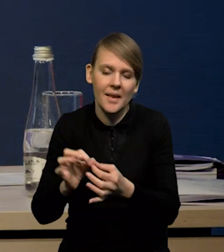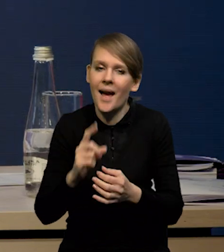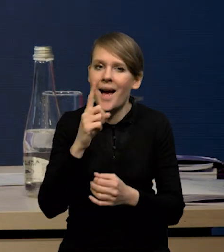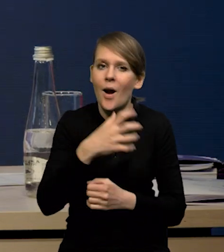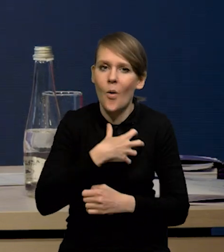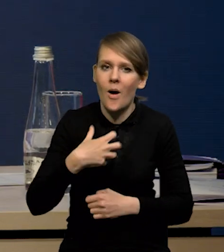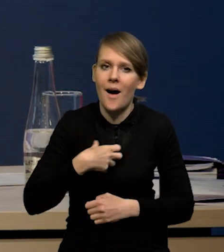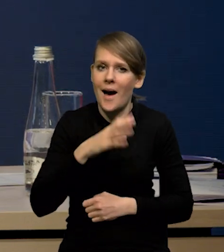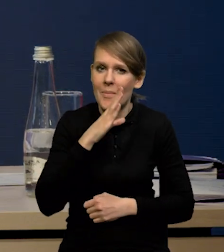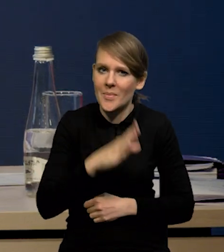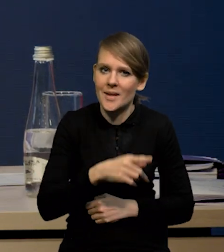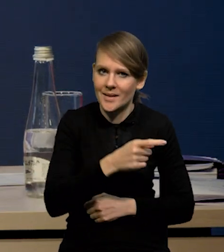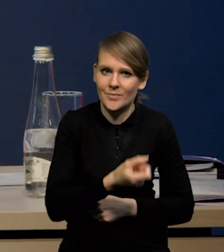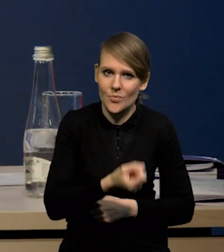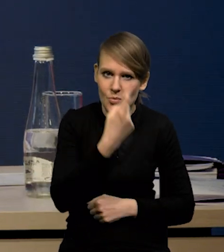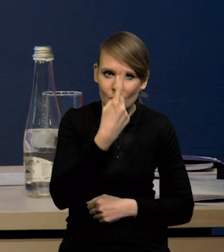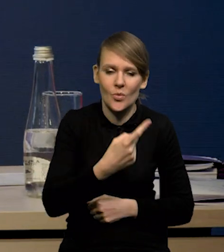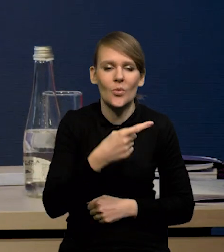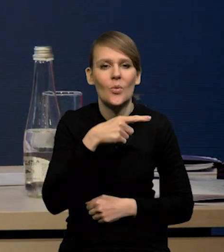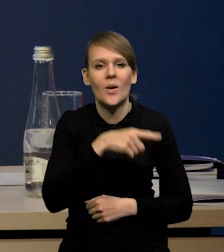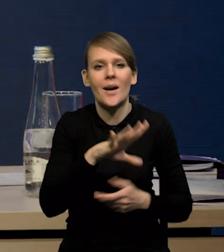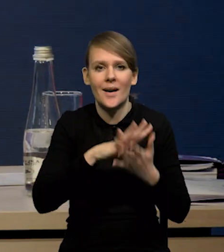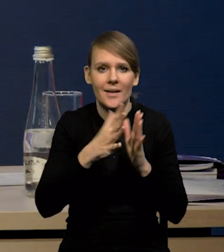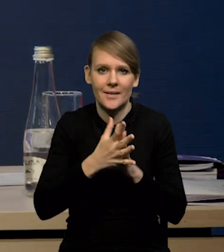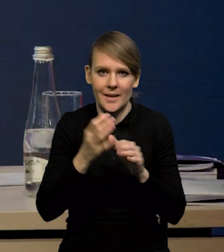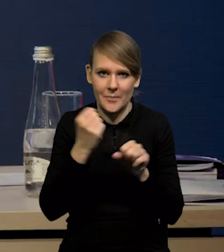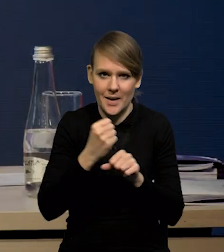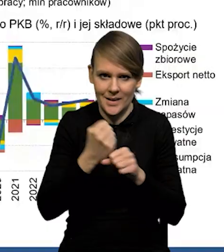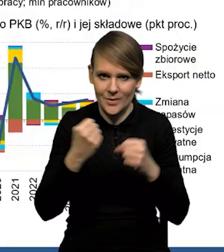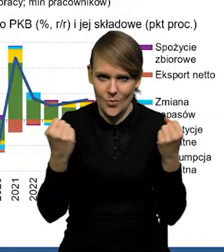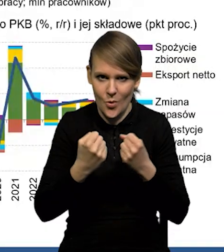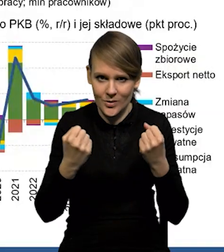w przypadku gospodarki amerykańskiej, to jest bardzo mocny rynek pracy. Widać, że na tym rynku